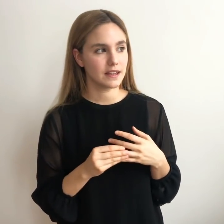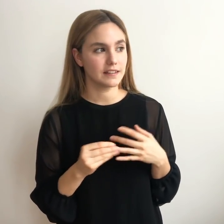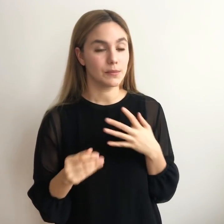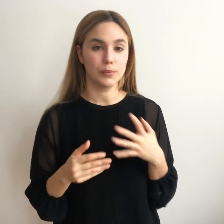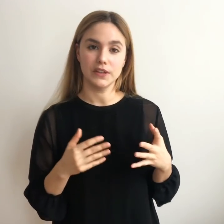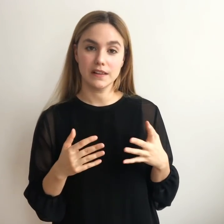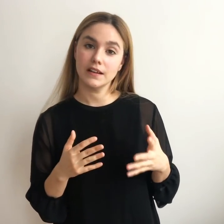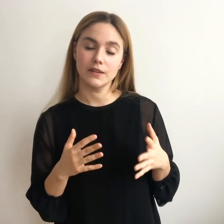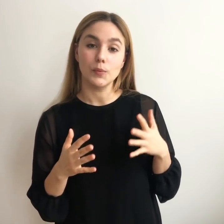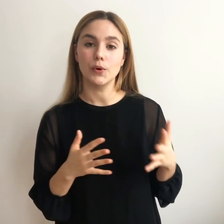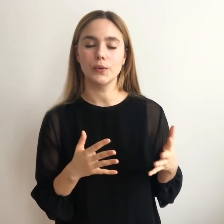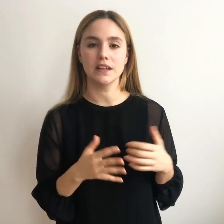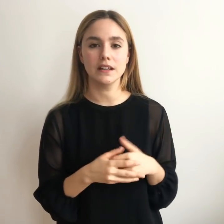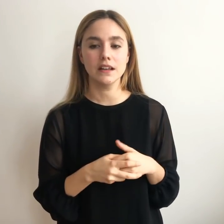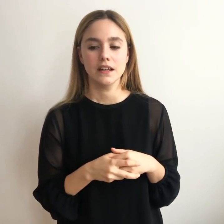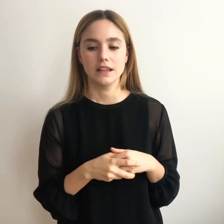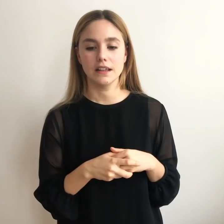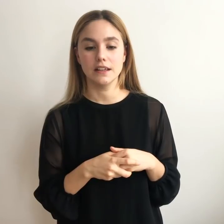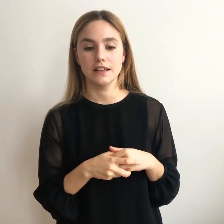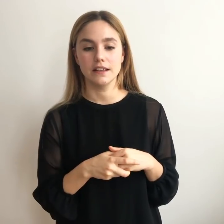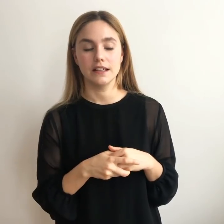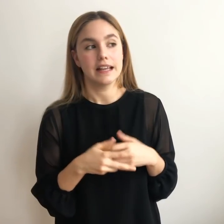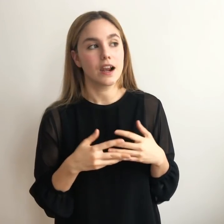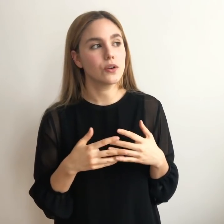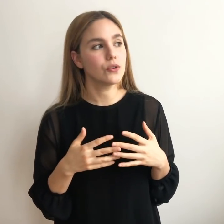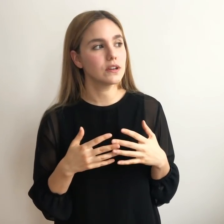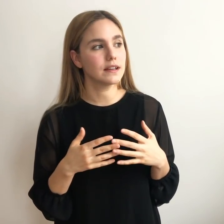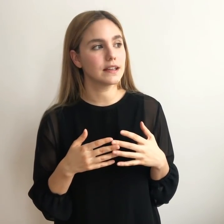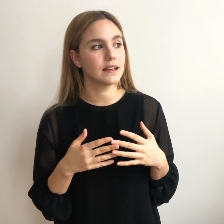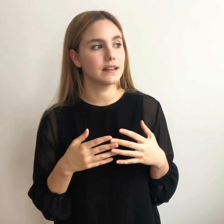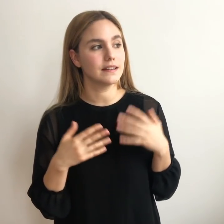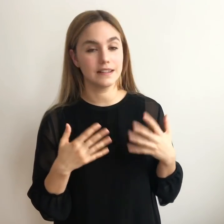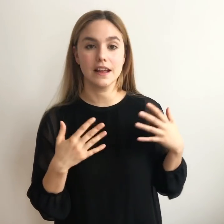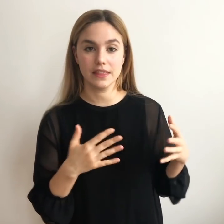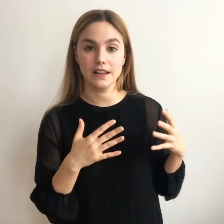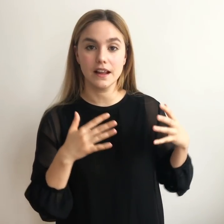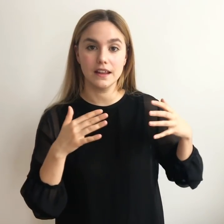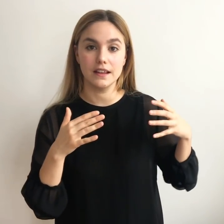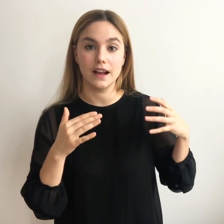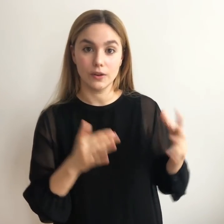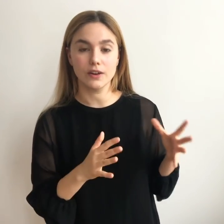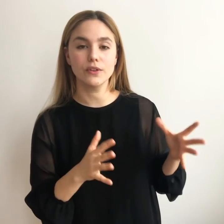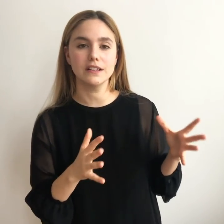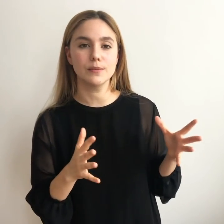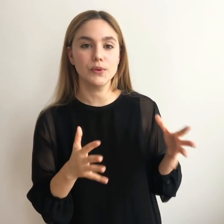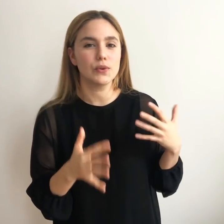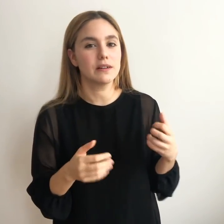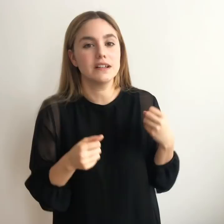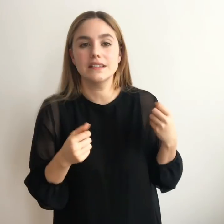que se me pudiera dar un poco bien y algo que quisiera hacer a lo largo del tiempo